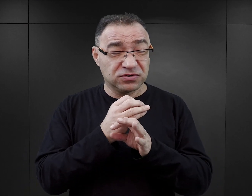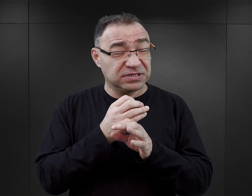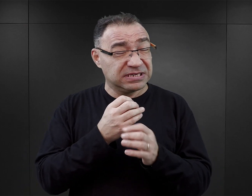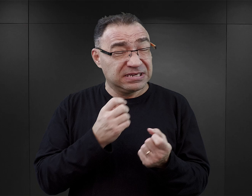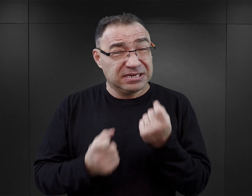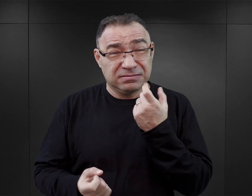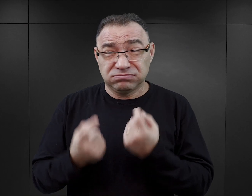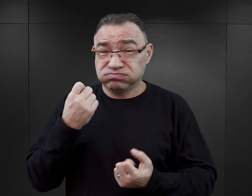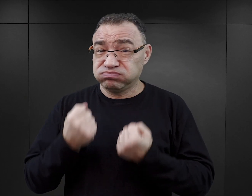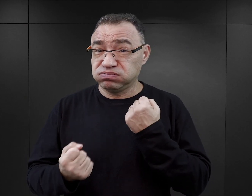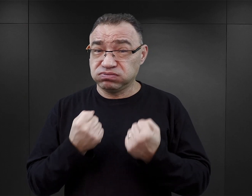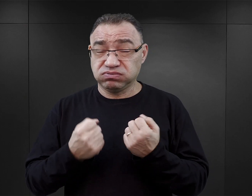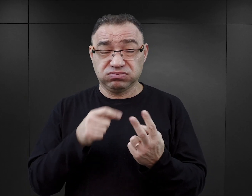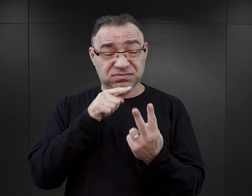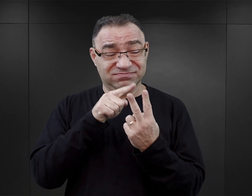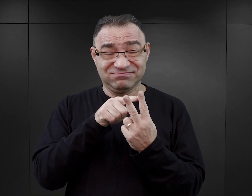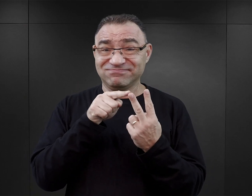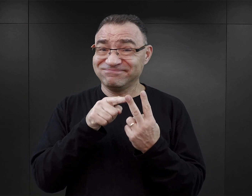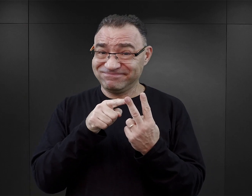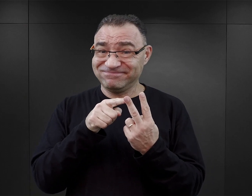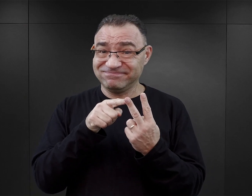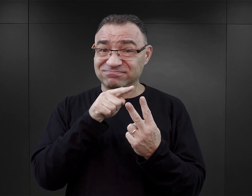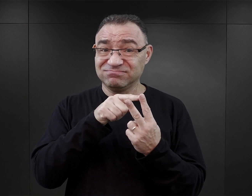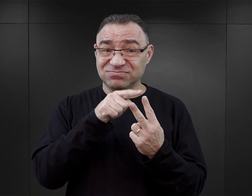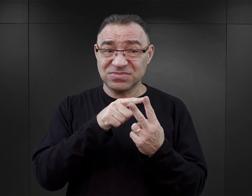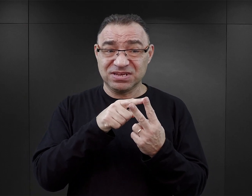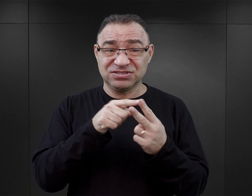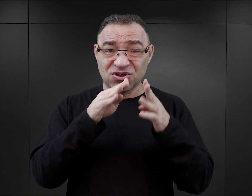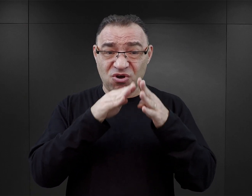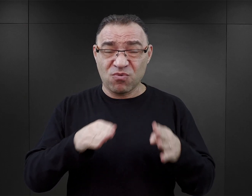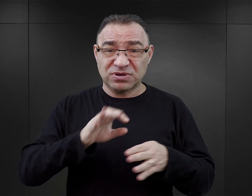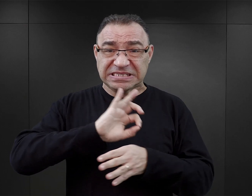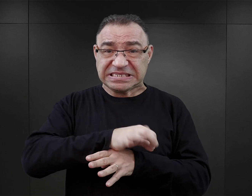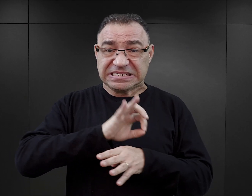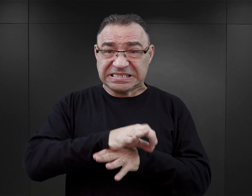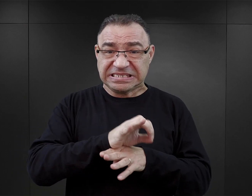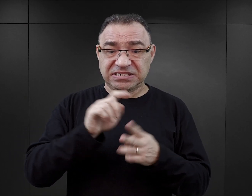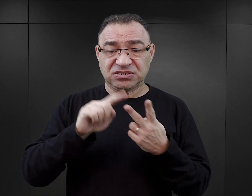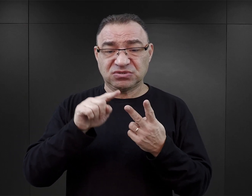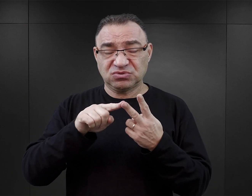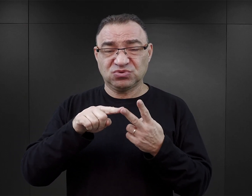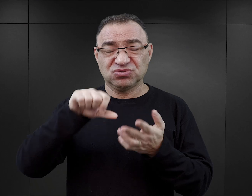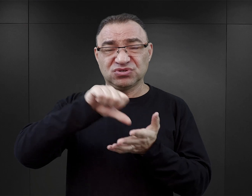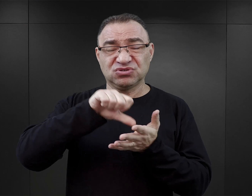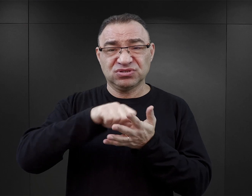Łączył on dwie funkcje: obozu koncentracyjnego i ośrodka zagłady w komorach gazowych.